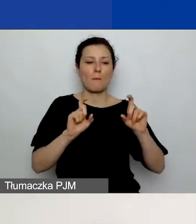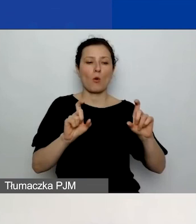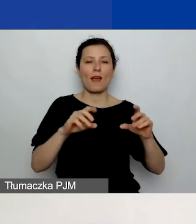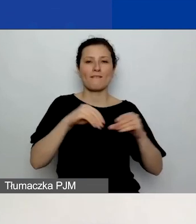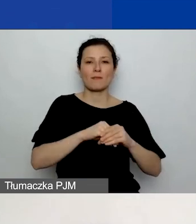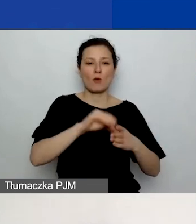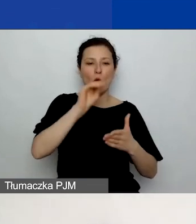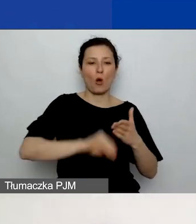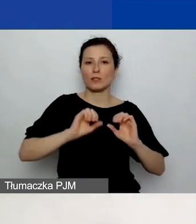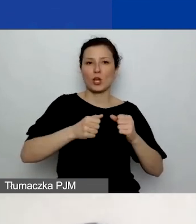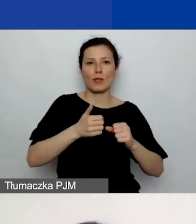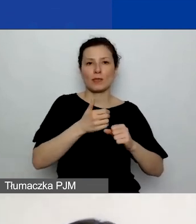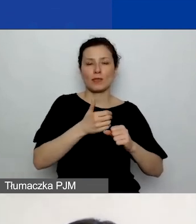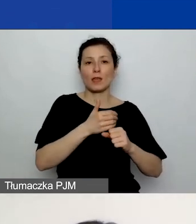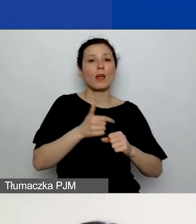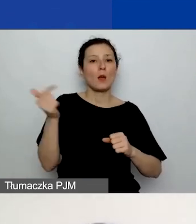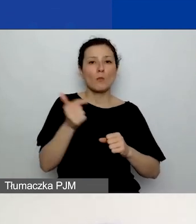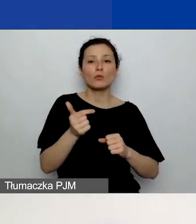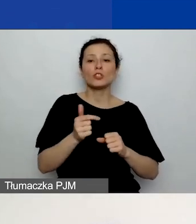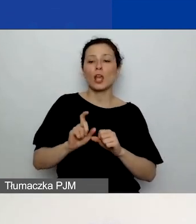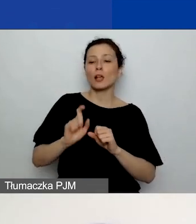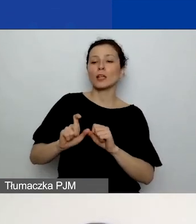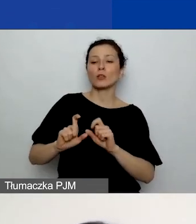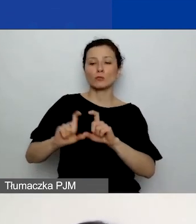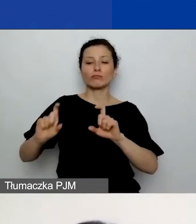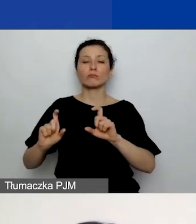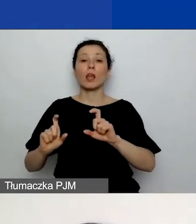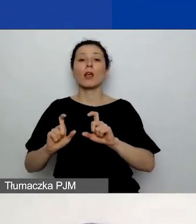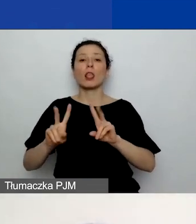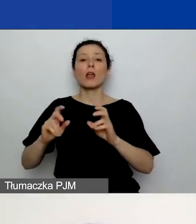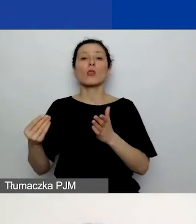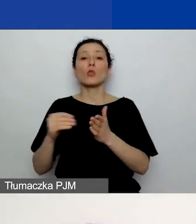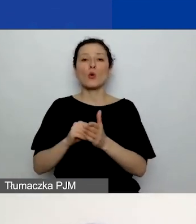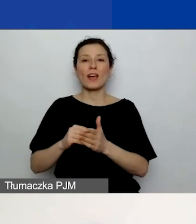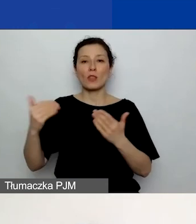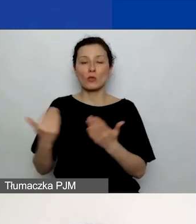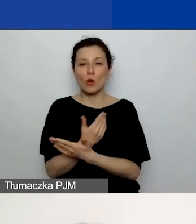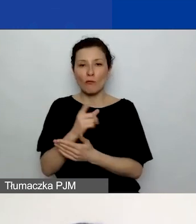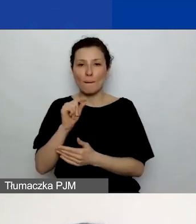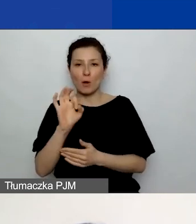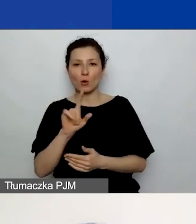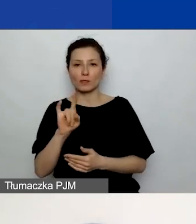Musicie kliknąć przycisk "Dodaj nową pozycję", który u mnie jest zaznaczony niebieskim prostokątem z prawej strony,